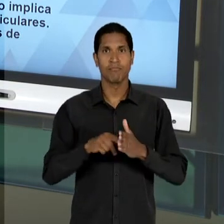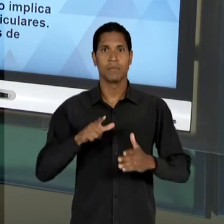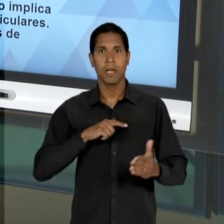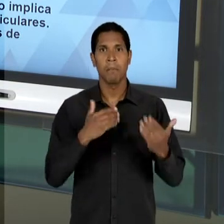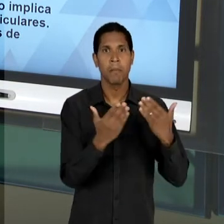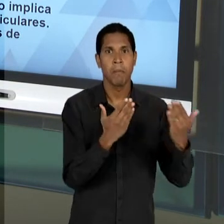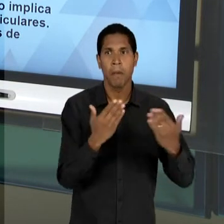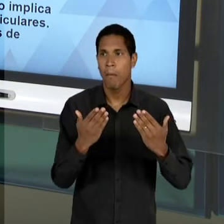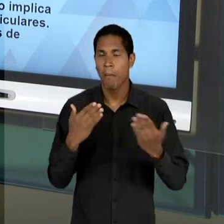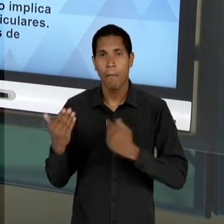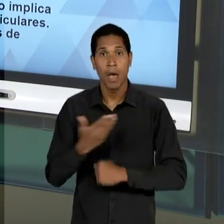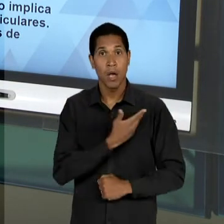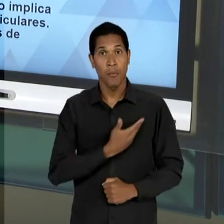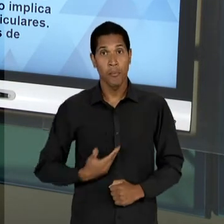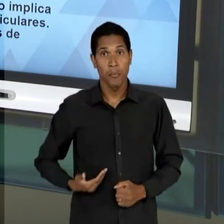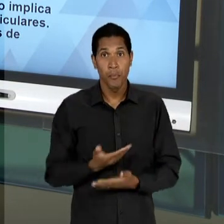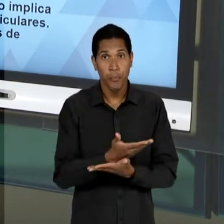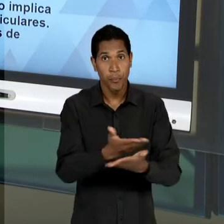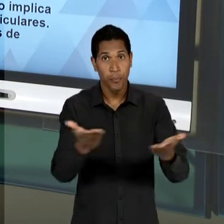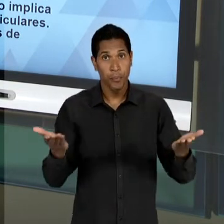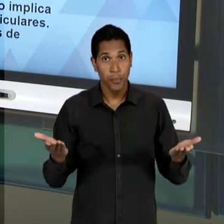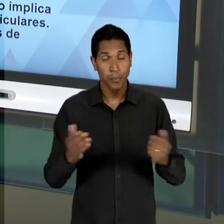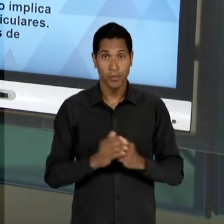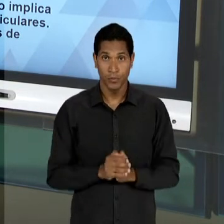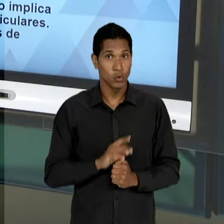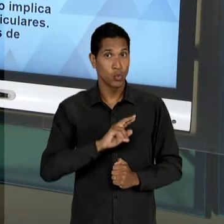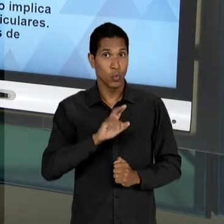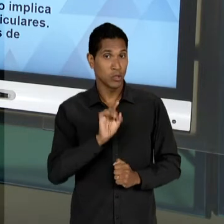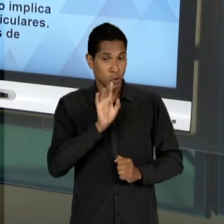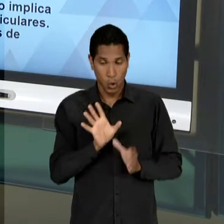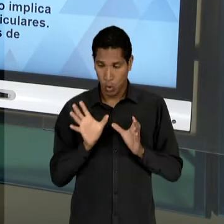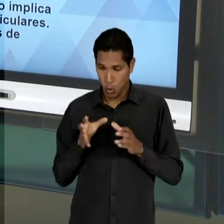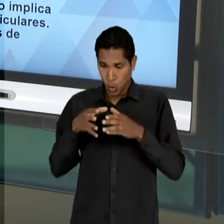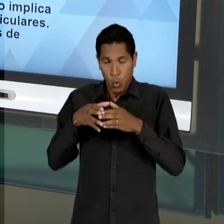DA APRECIAÇÃO DE EDUCADORES ESPECIALISTAS E NÓS